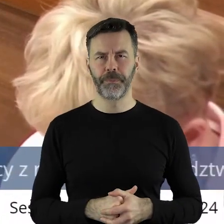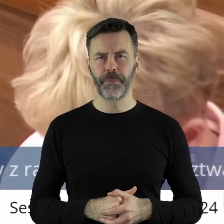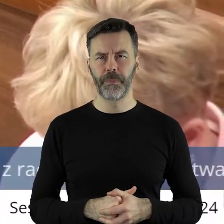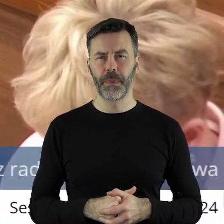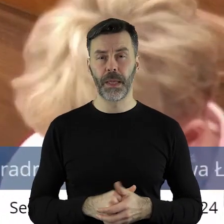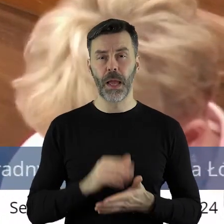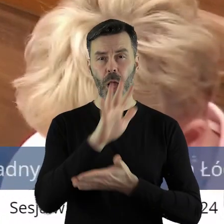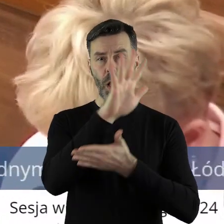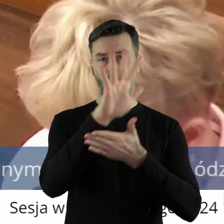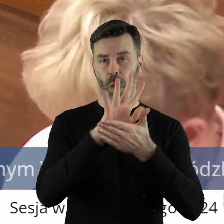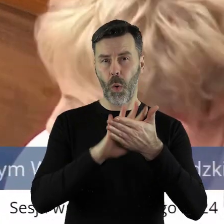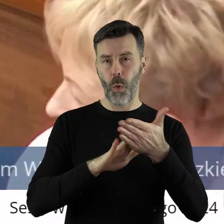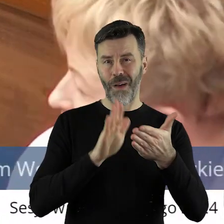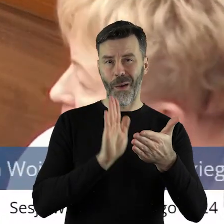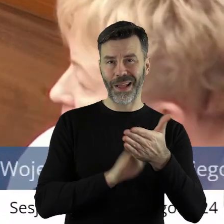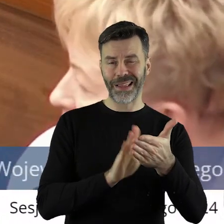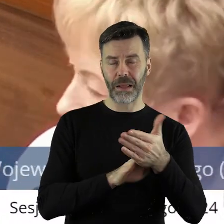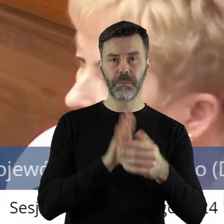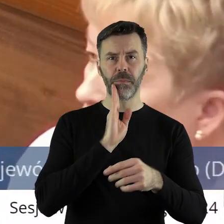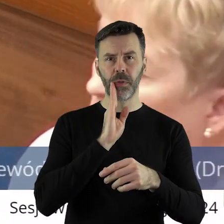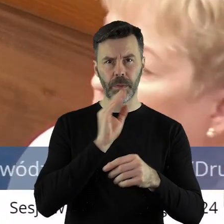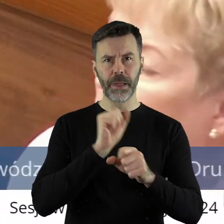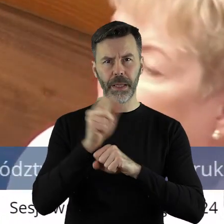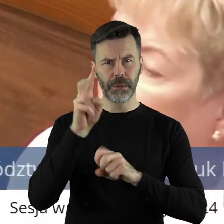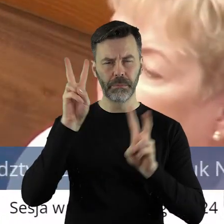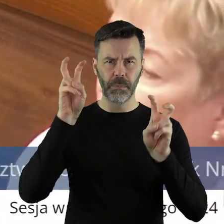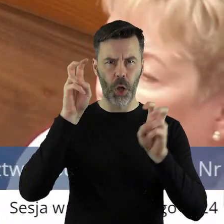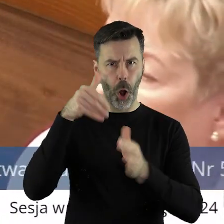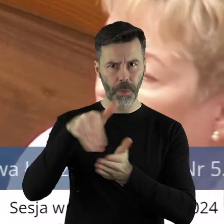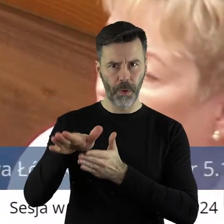że treść tej uchwały jest taka sama, jak poprzednio czyli odmawia się?